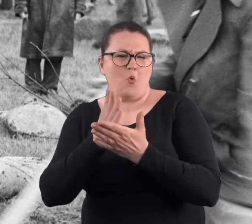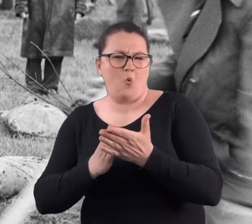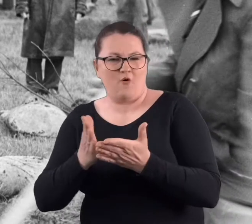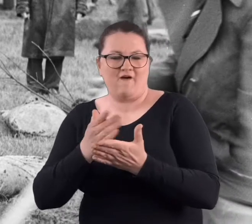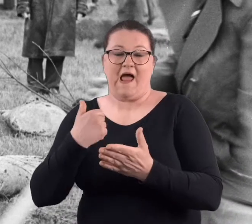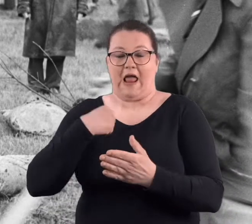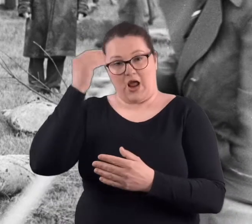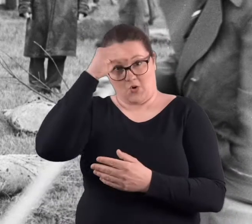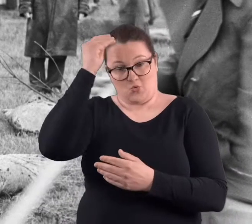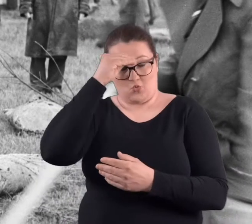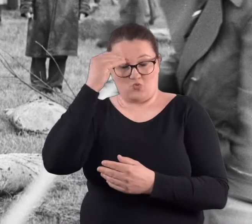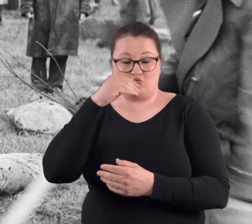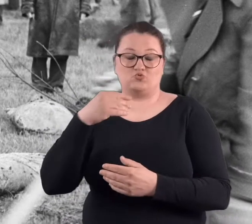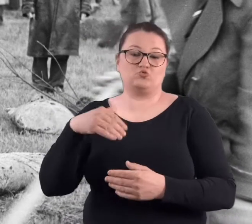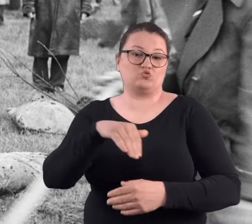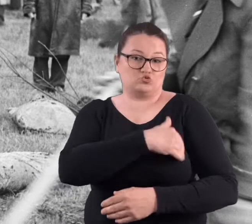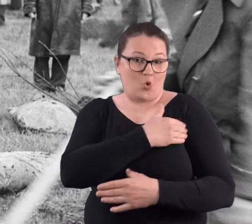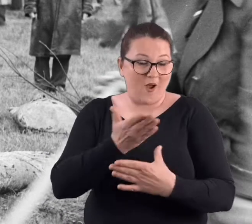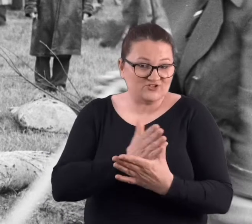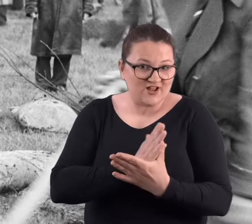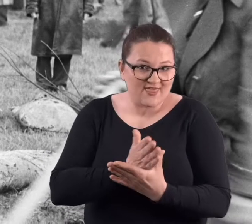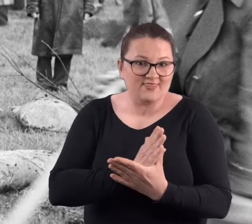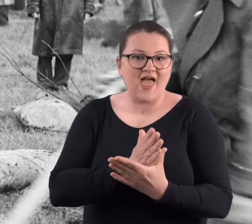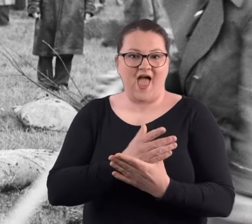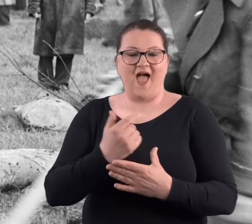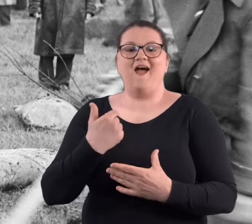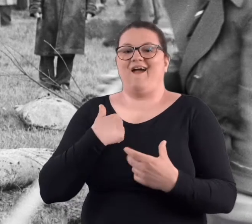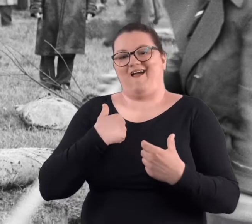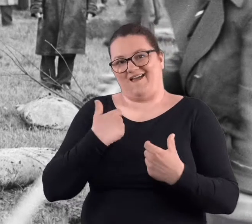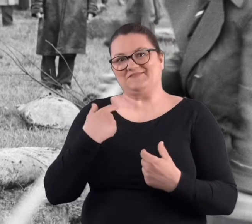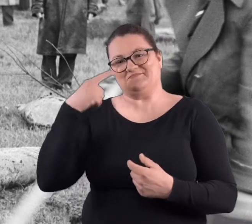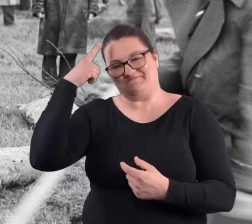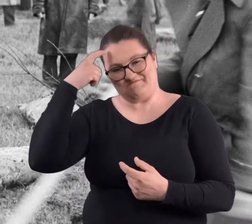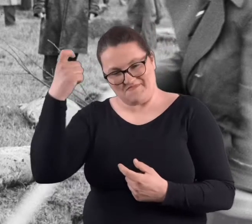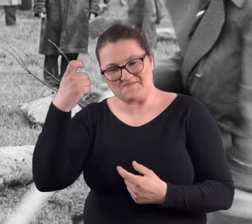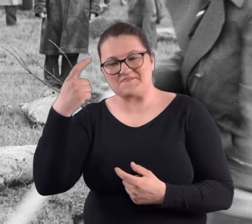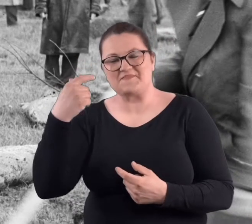będąc uczennicą szkoły średniej, przeżyłam to w taki sposób,